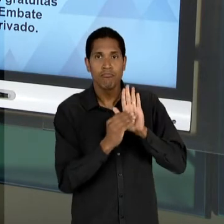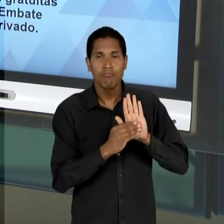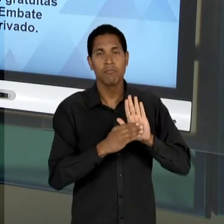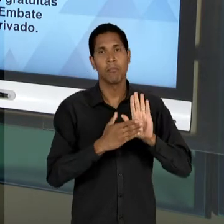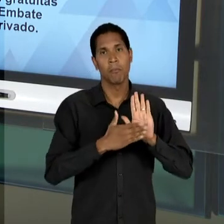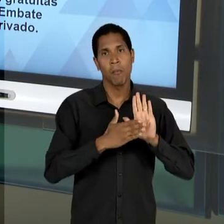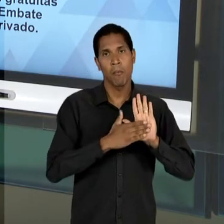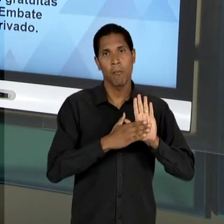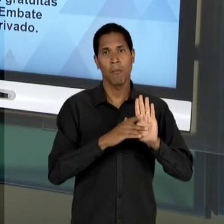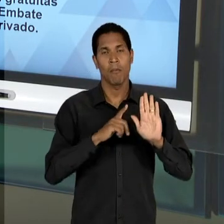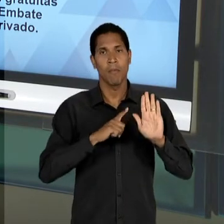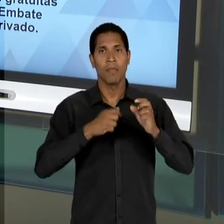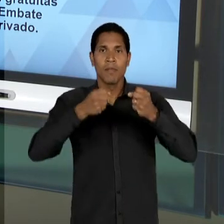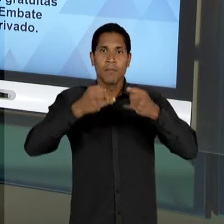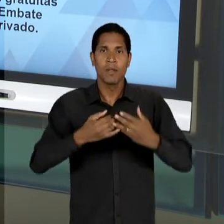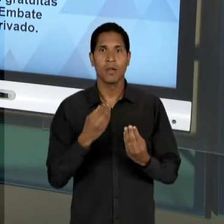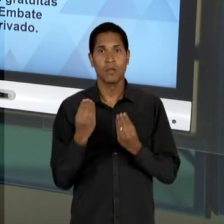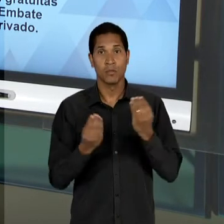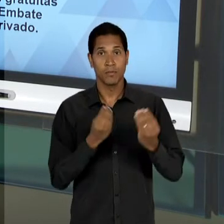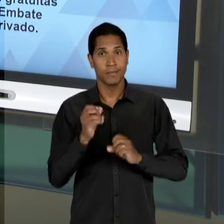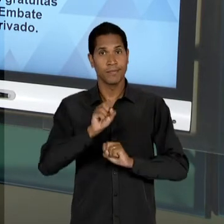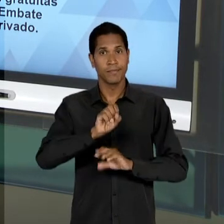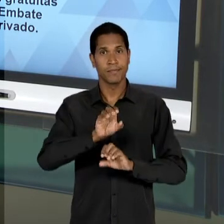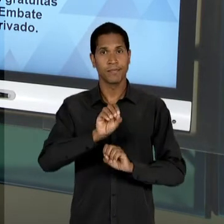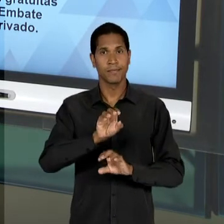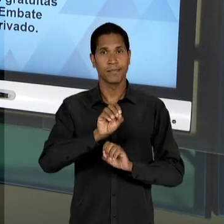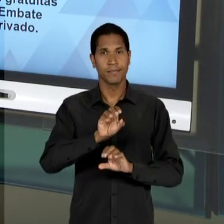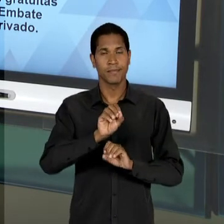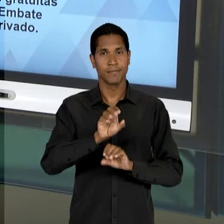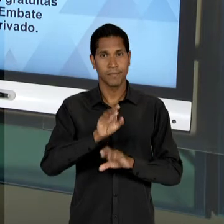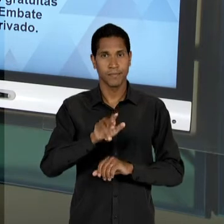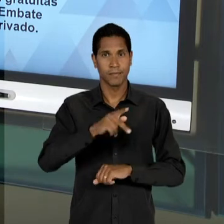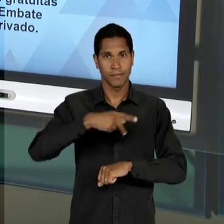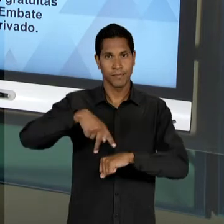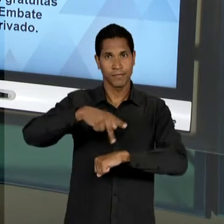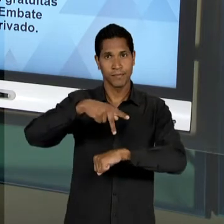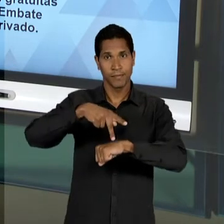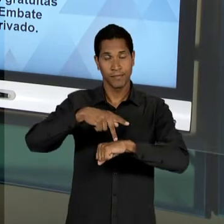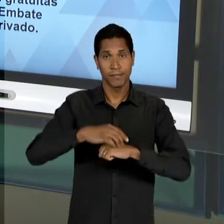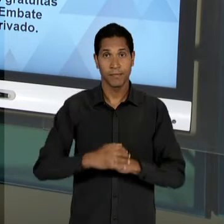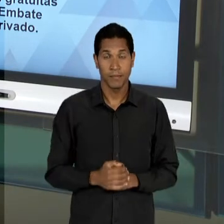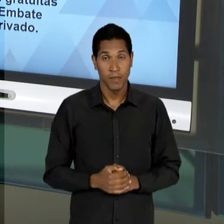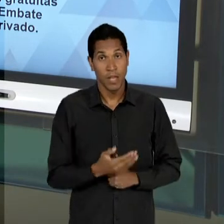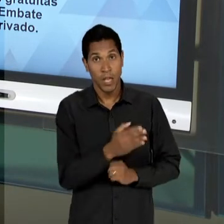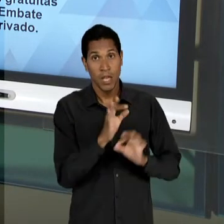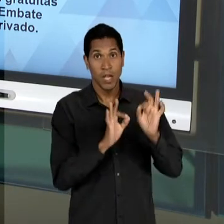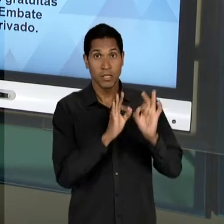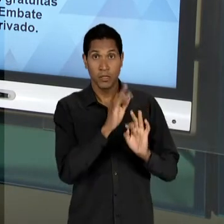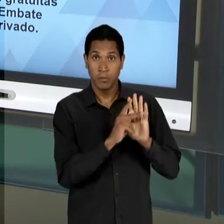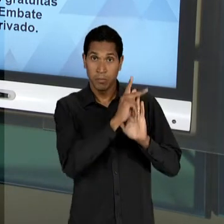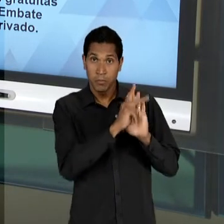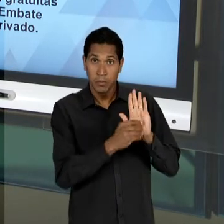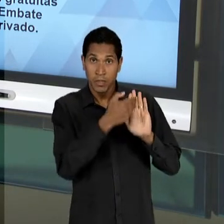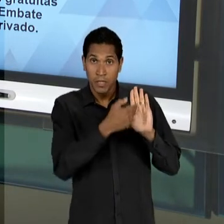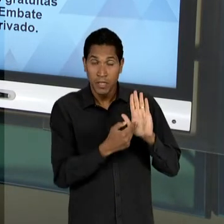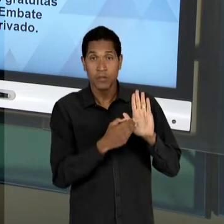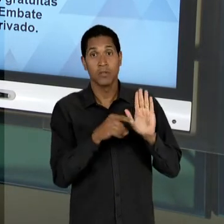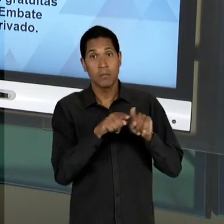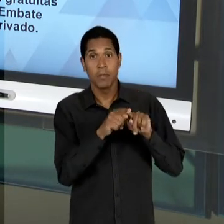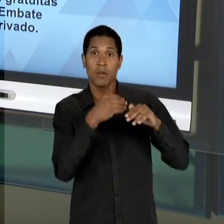DO FUNCIONAMENTO DA EDUCAÇÃO NO PAÍS E ESTE ANTEPROJETO ACABA SENDO ESQUECIDO, DEIXADO À